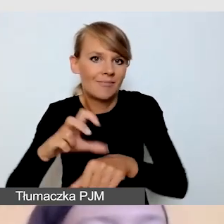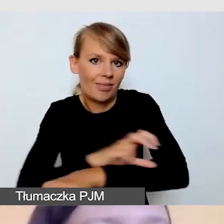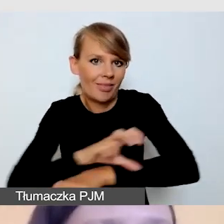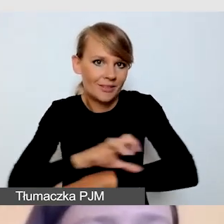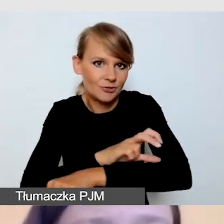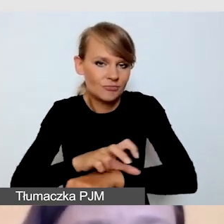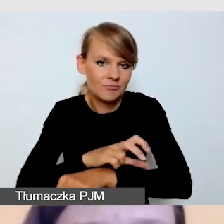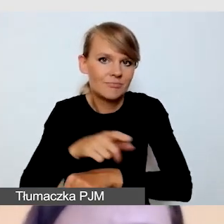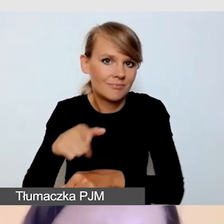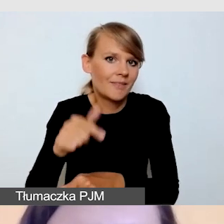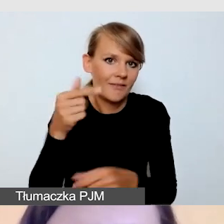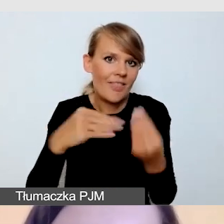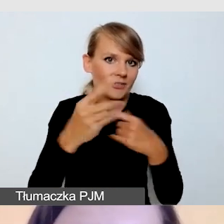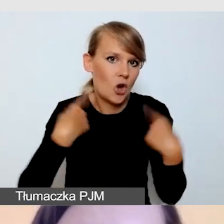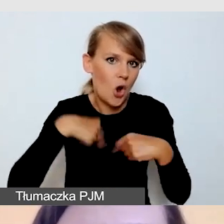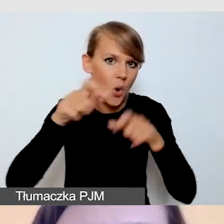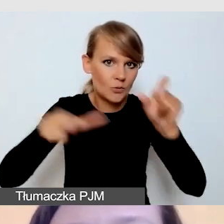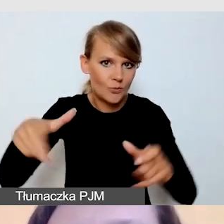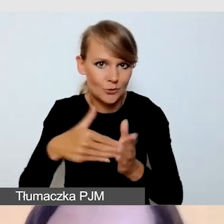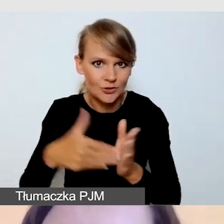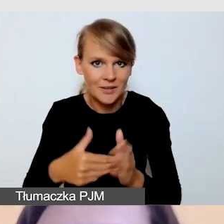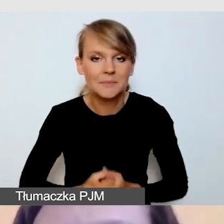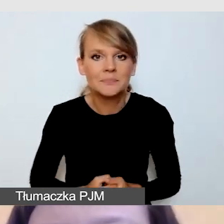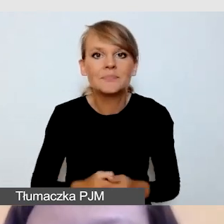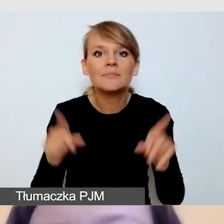Musimy również zaplanować, czy mamy środki w budżecie